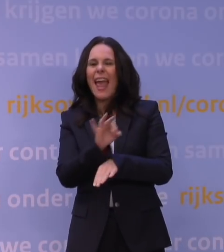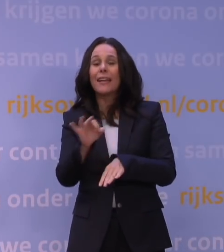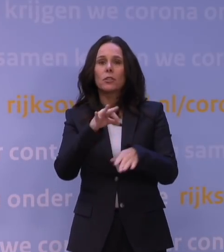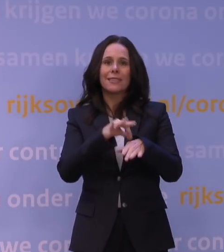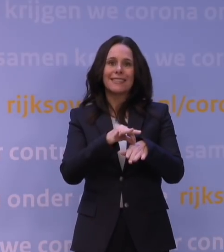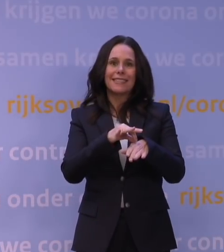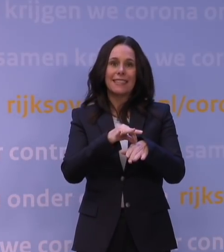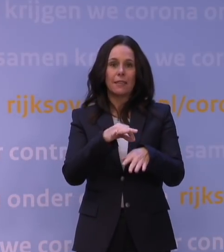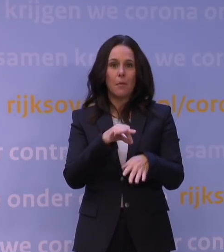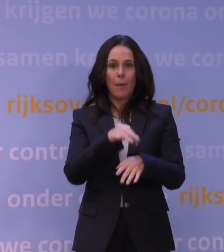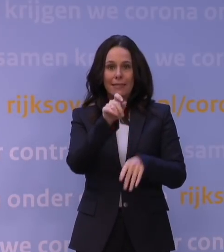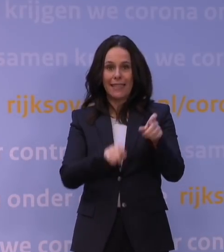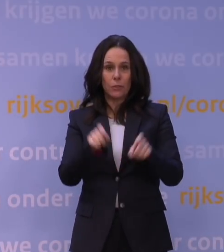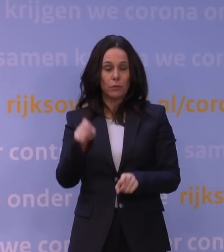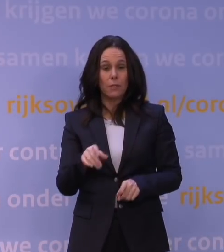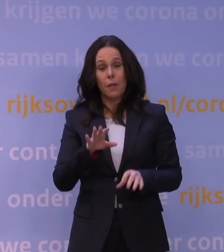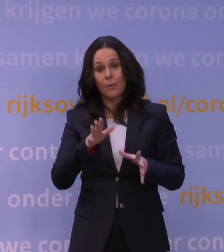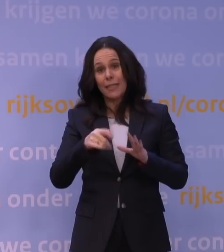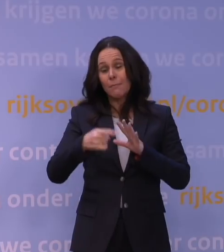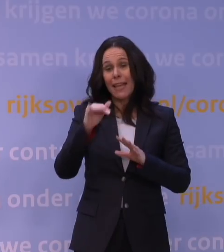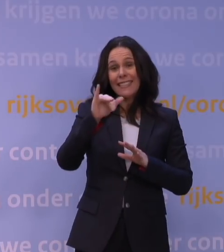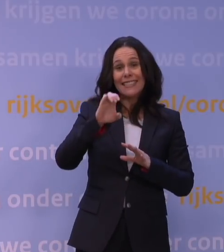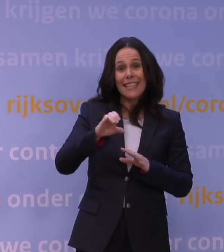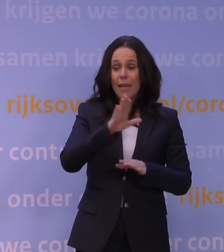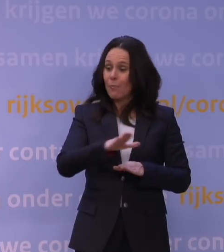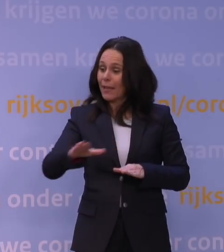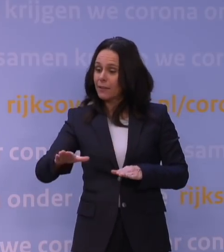en misschien ook meer ic-bedden dan we in de eerste golf hebben gehad.